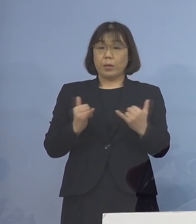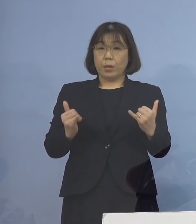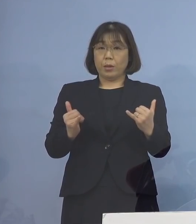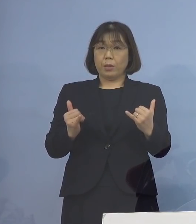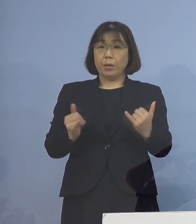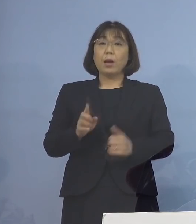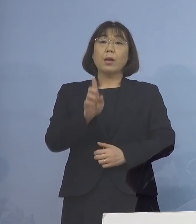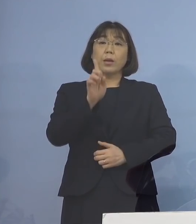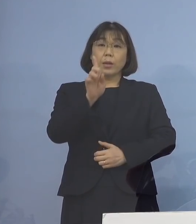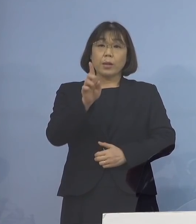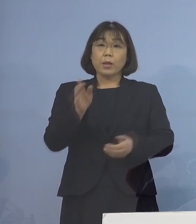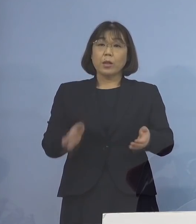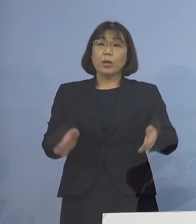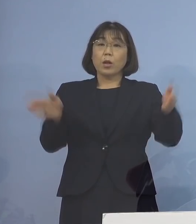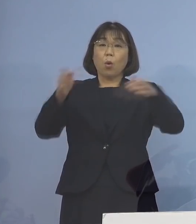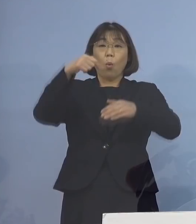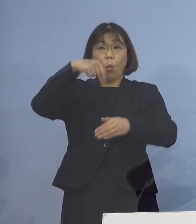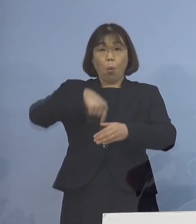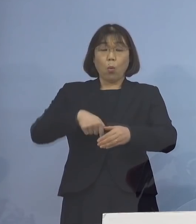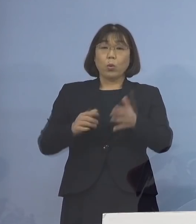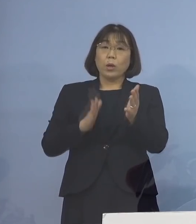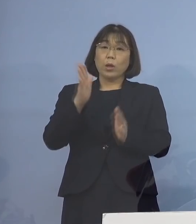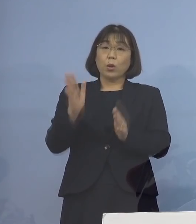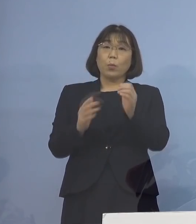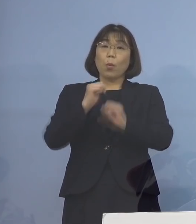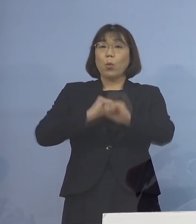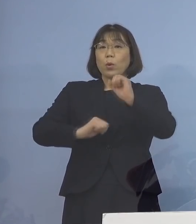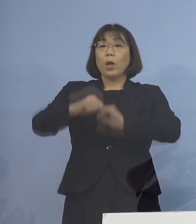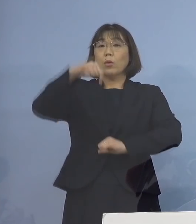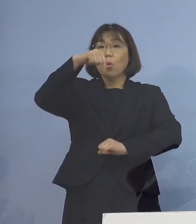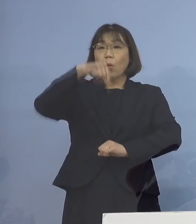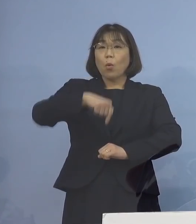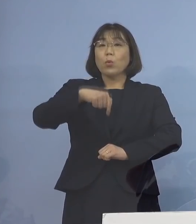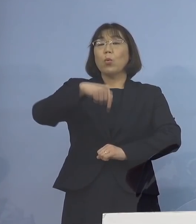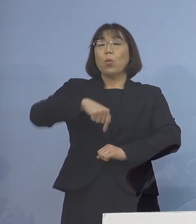一つの屋内スポーツ活動の場 において確認され